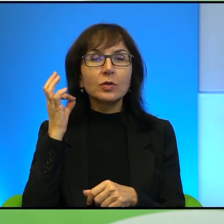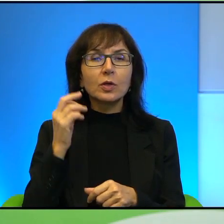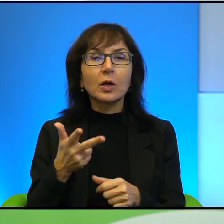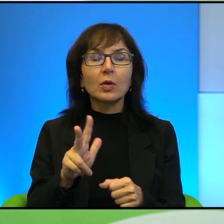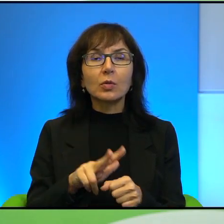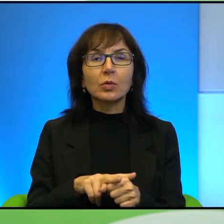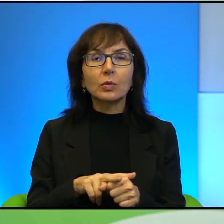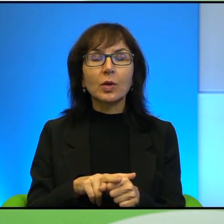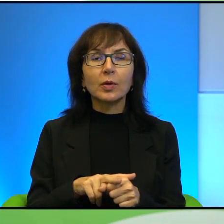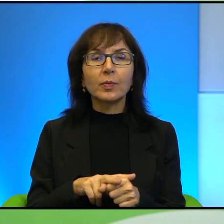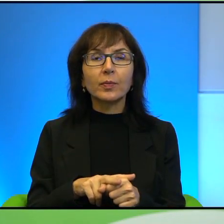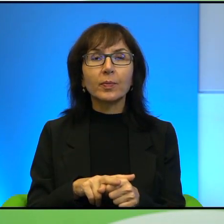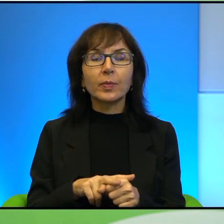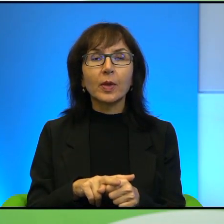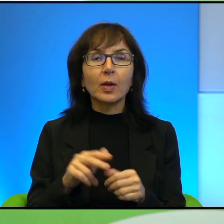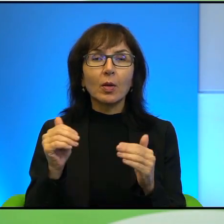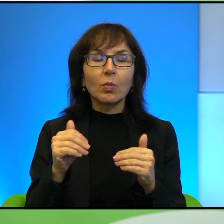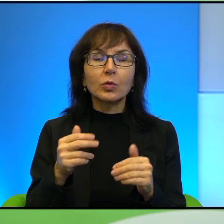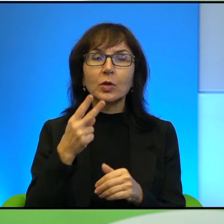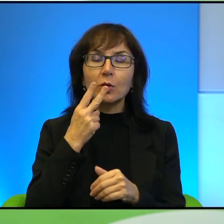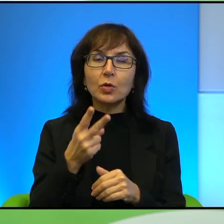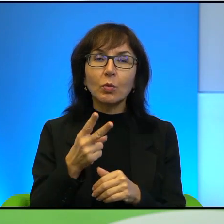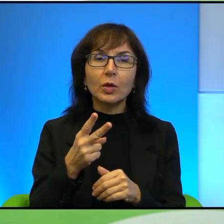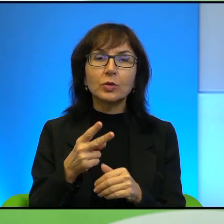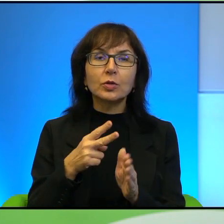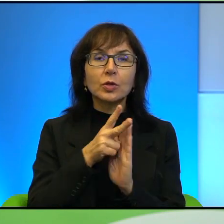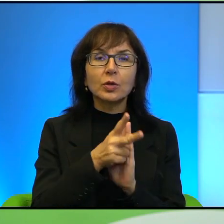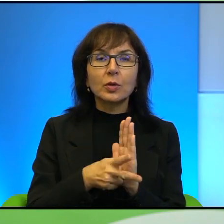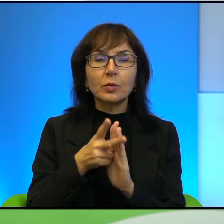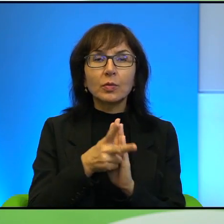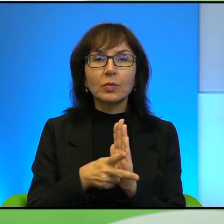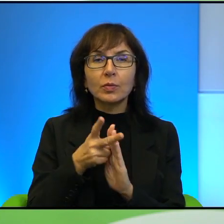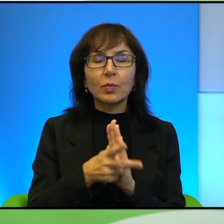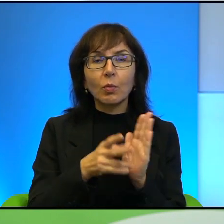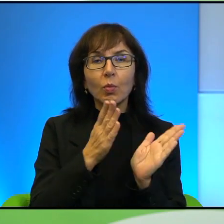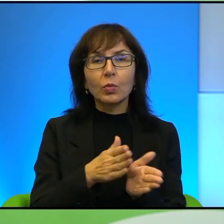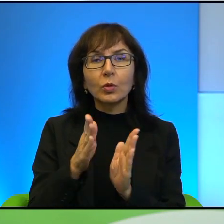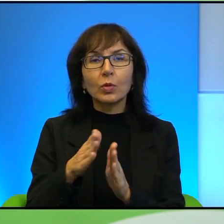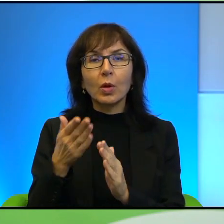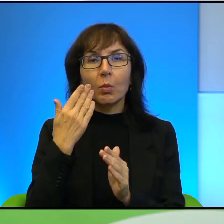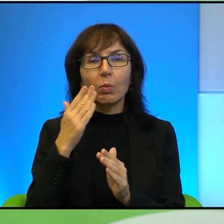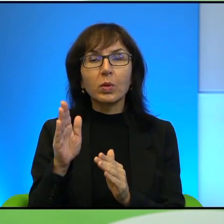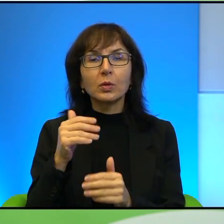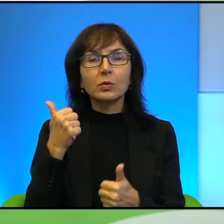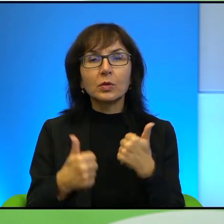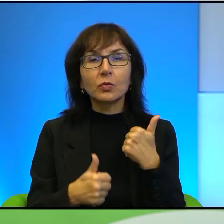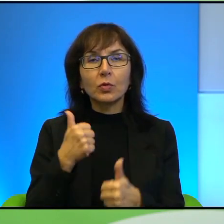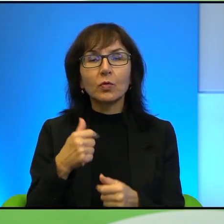Państwo zobaczyć ją w materiałach filmowych bardzo profesjonalnie zresztą przygotowanych, takich krótkich, gdzie ona jest przedstawiona jako